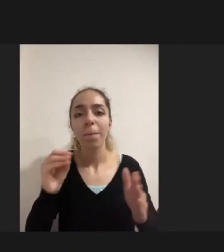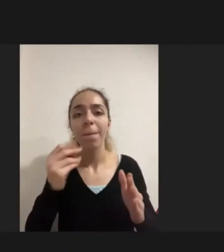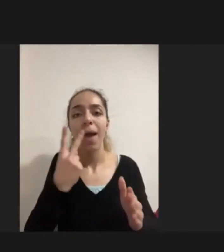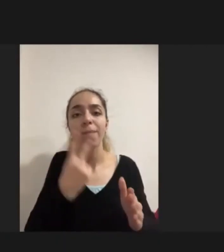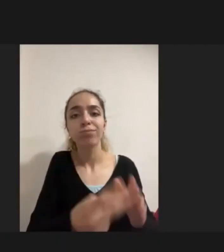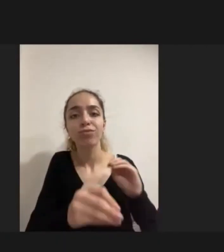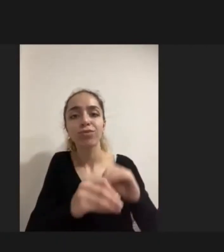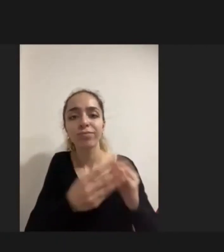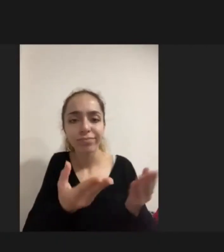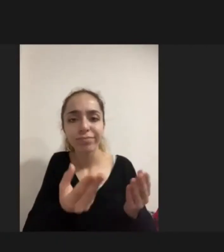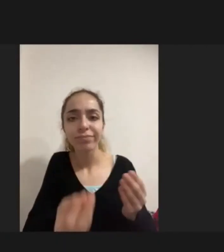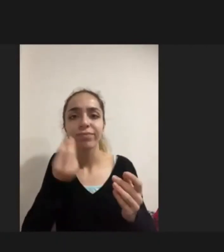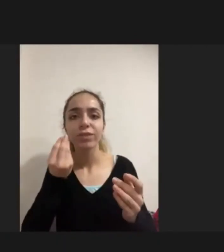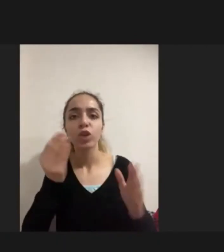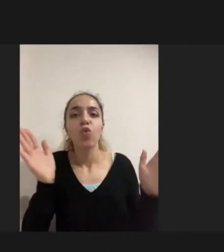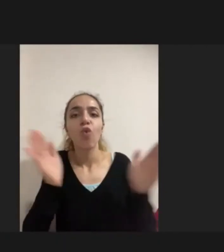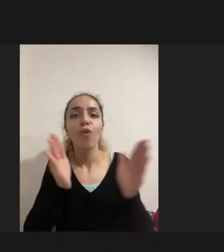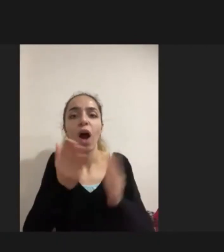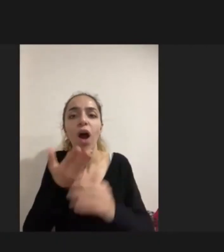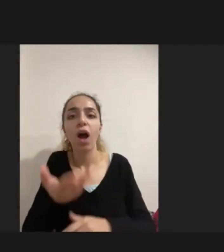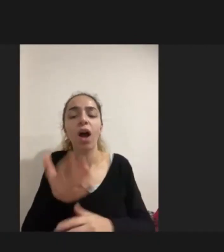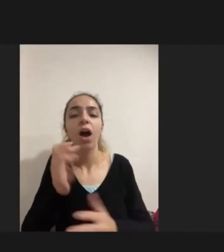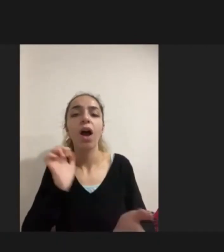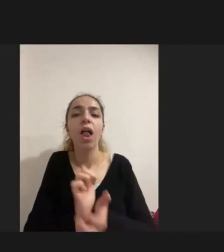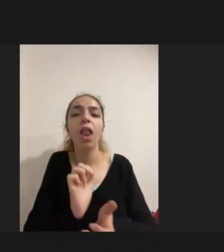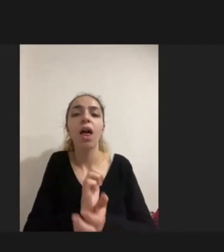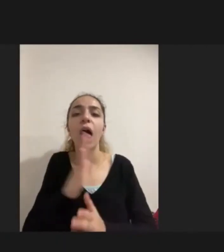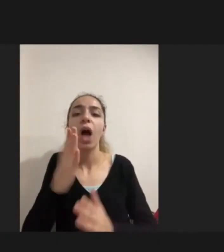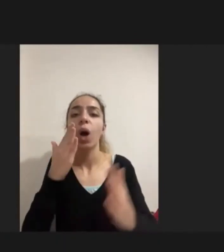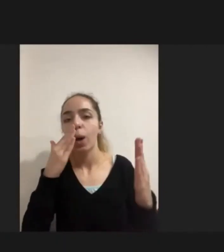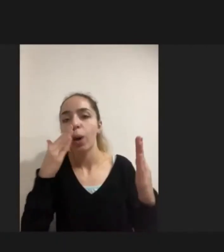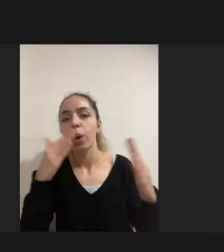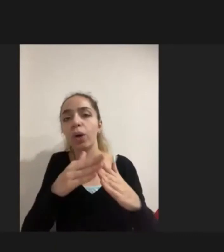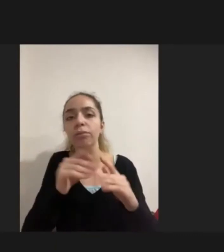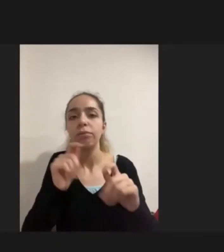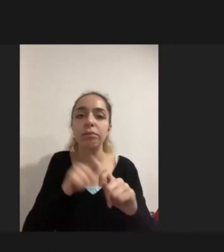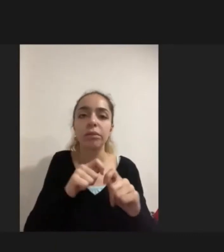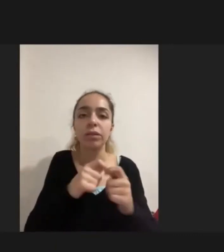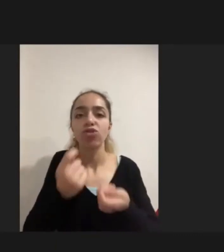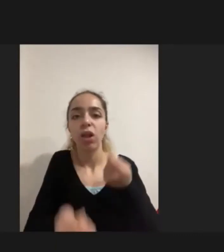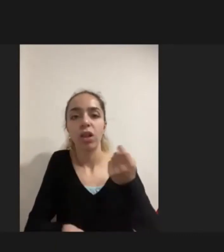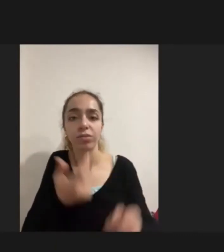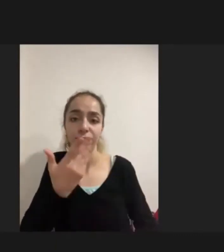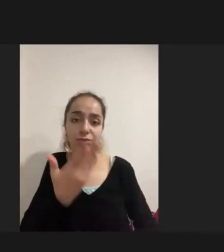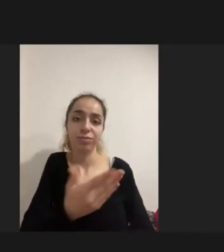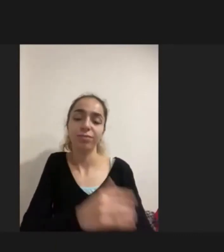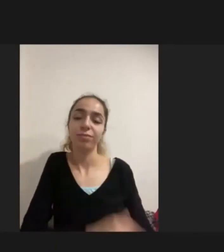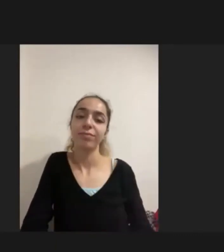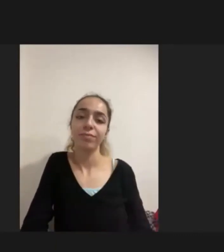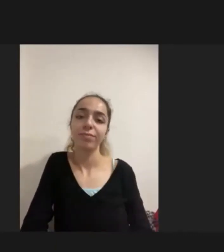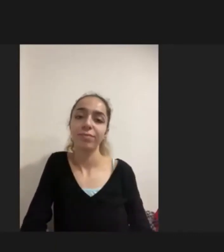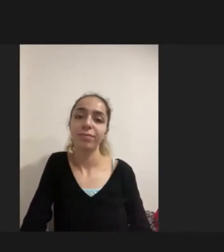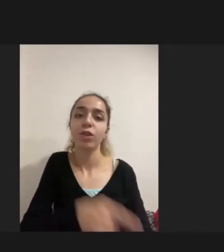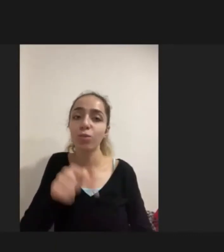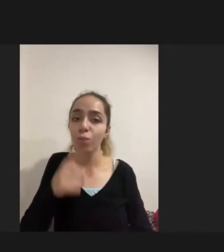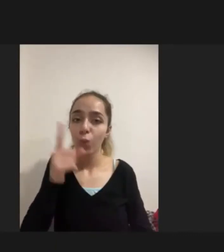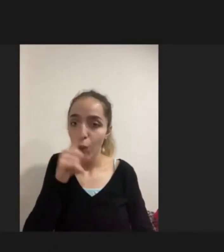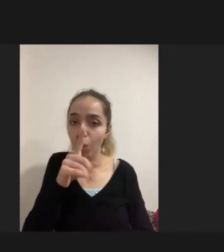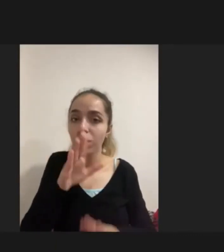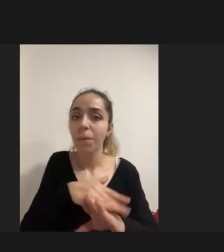aile onu daha uygun koşullara getirmeye çalışmış Bu nedenle Karşılaşılan durumlarda